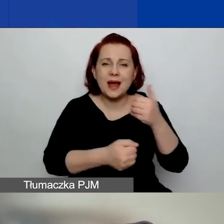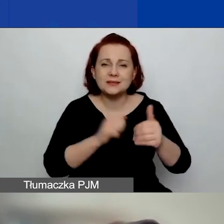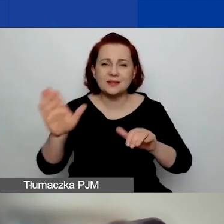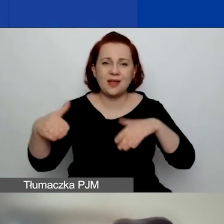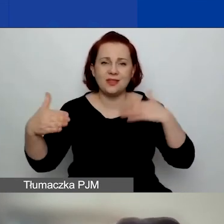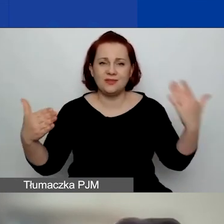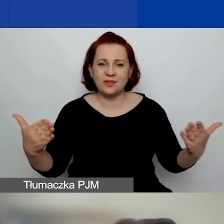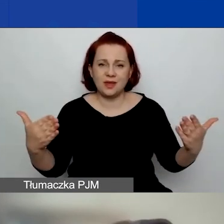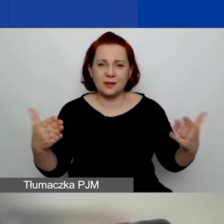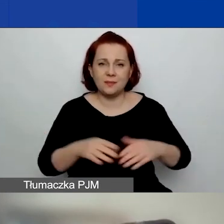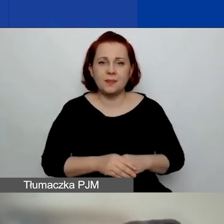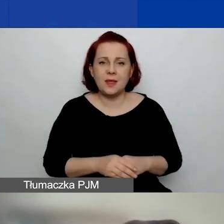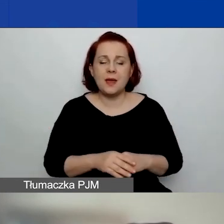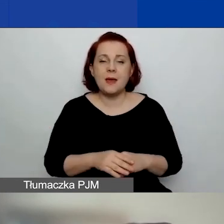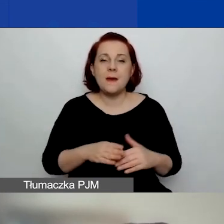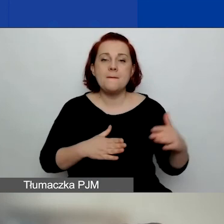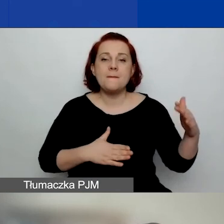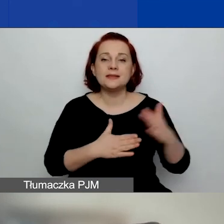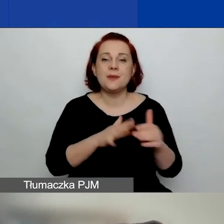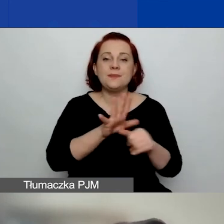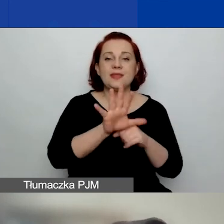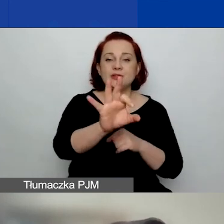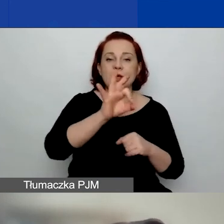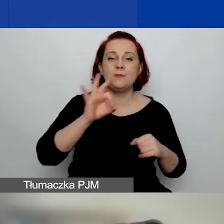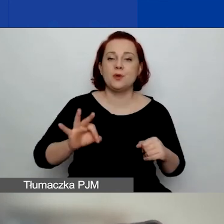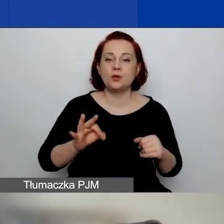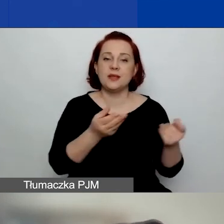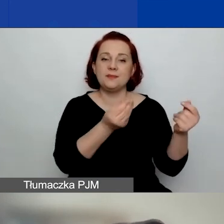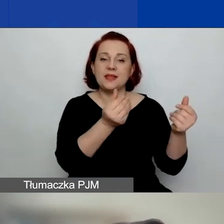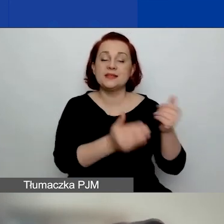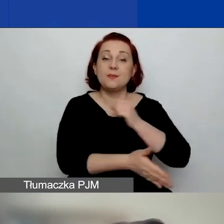Maksymalnie 15% kwoty podstawowego grantu.